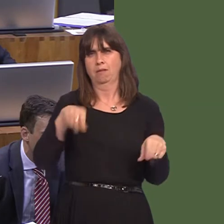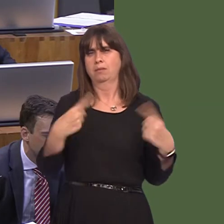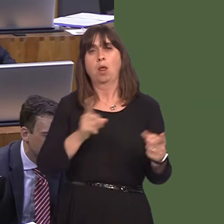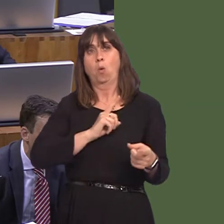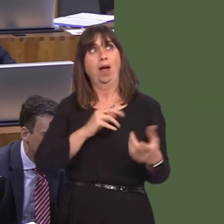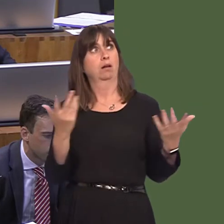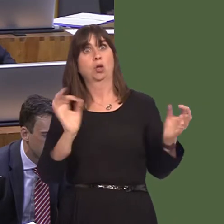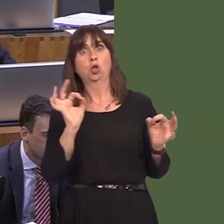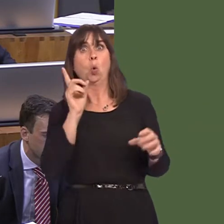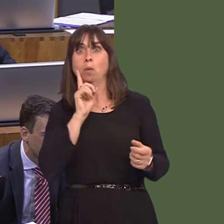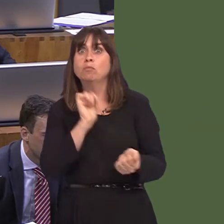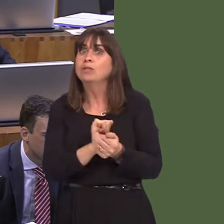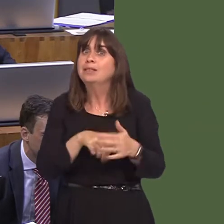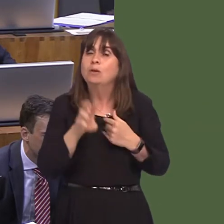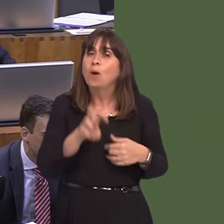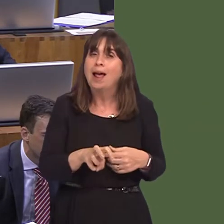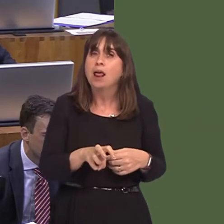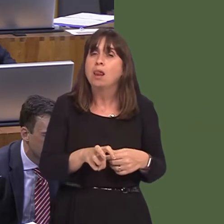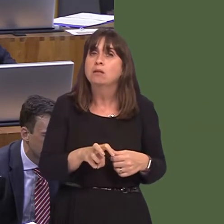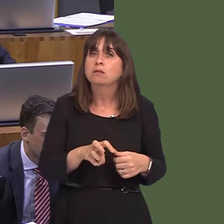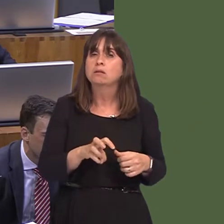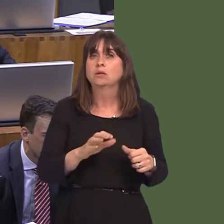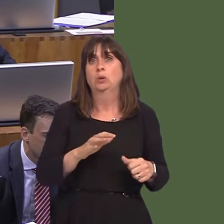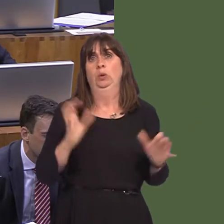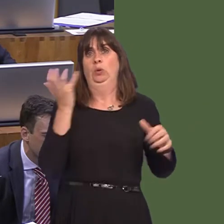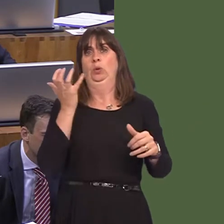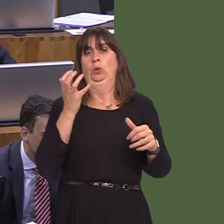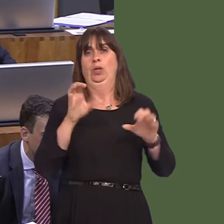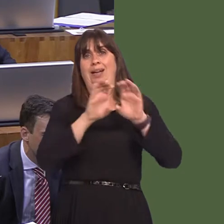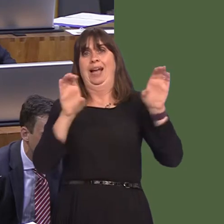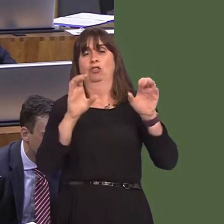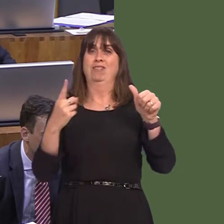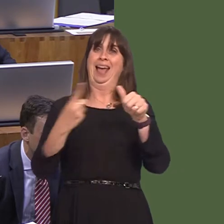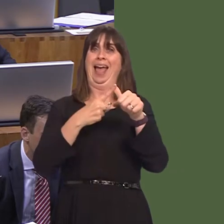we don't have a women's prison either. So, we couldn't create some kind of self-contained